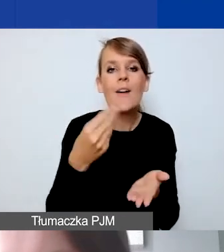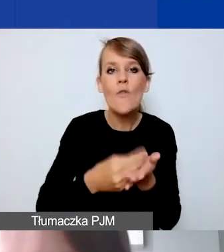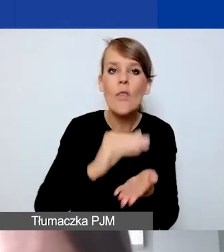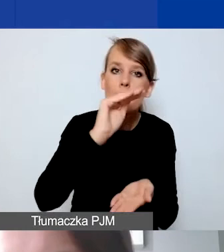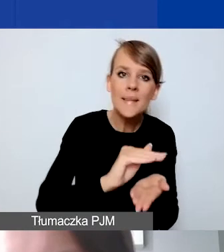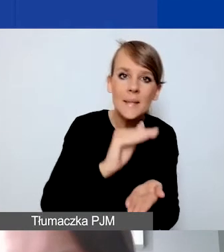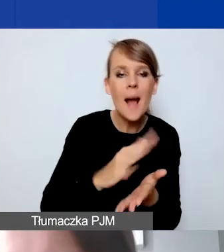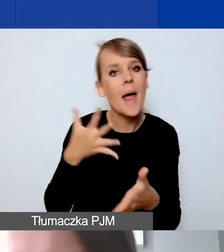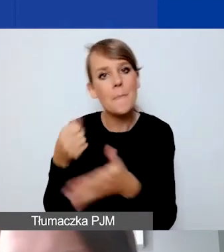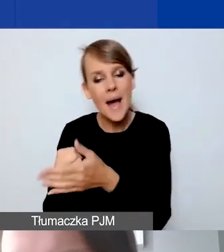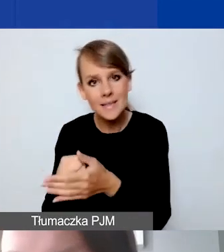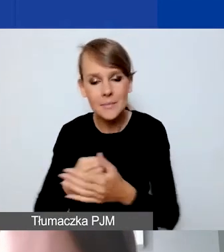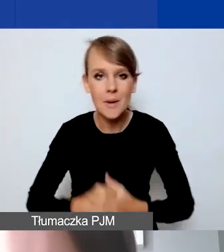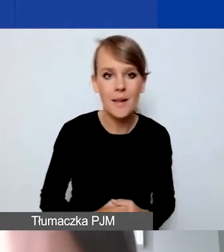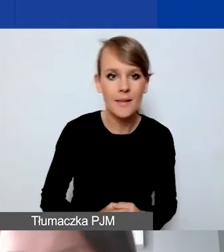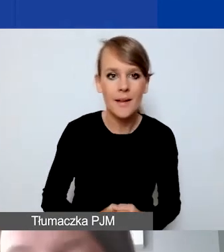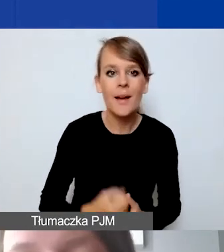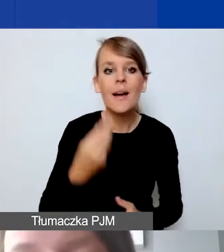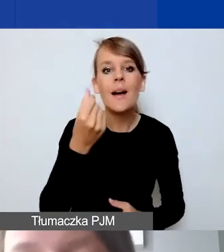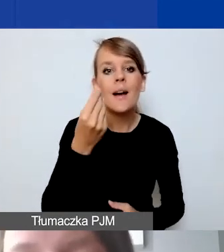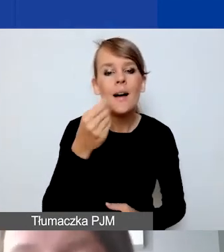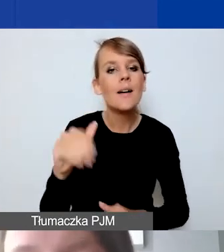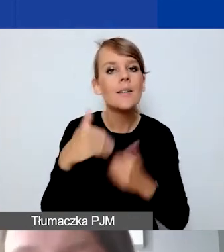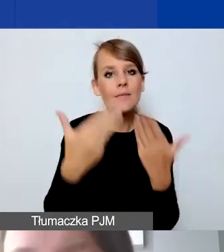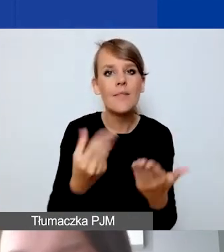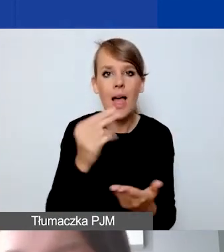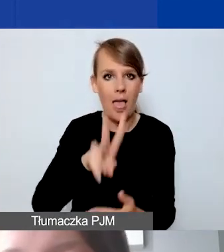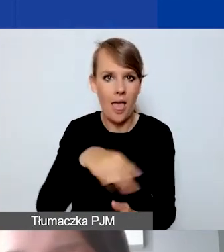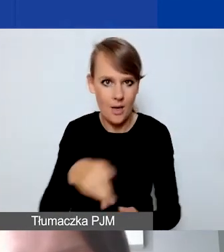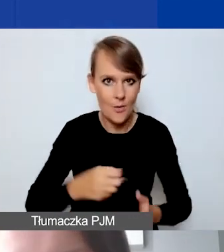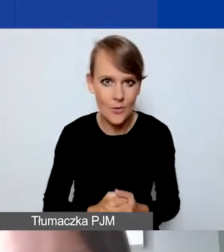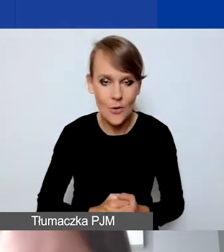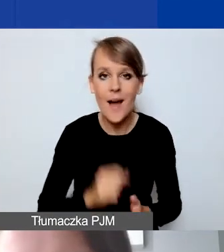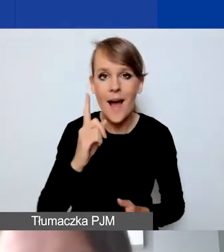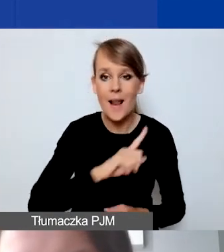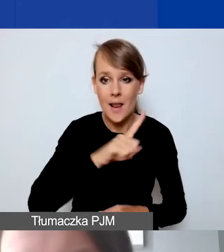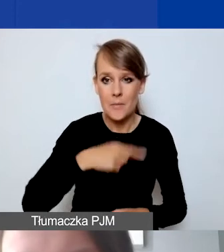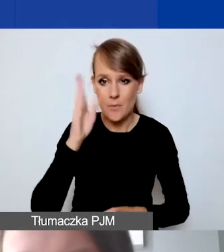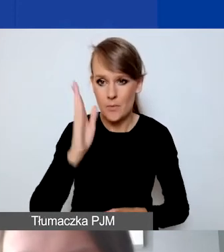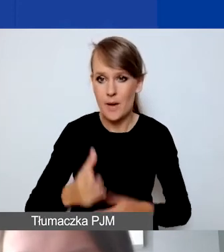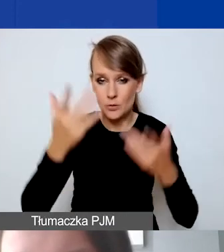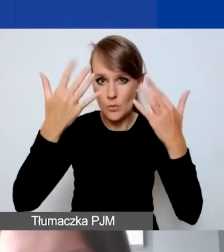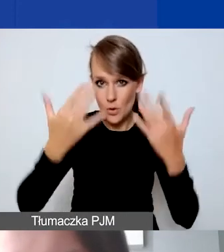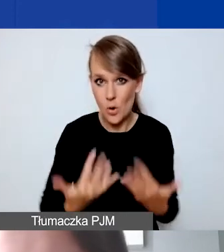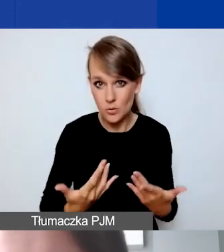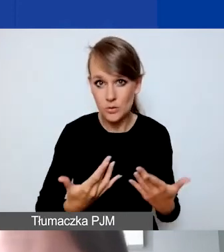Środki przyznajemy w euro. Ale będziemy się rozliczać w złotówkach,